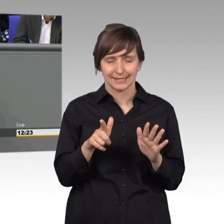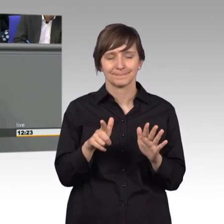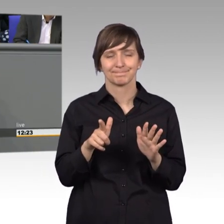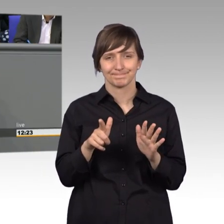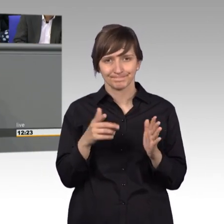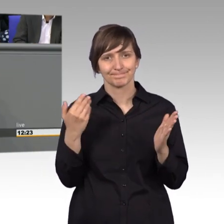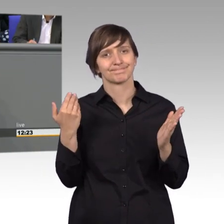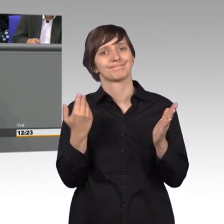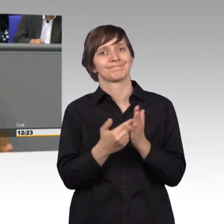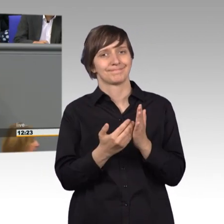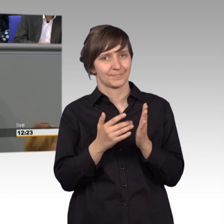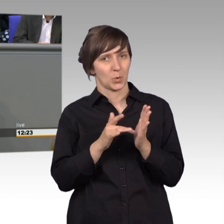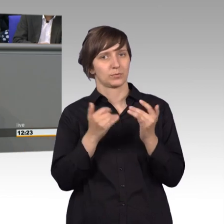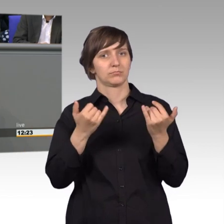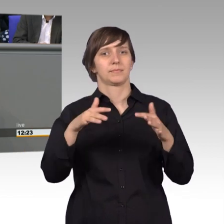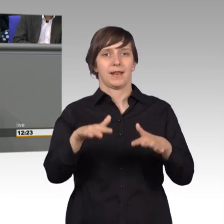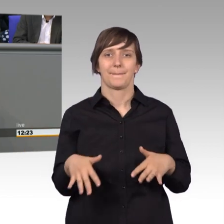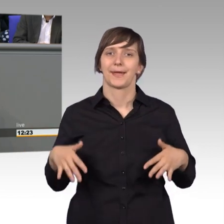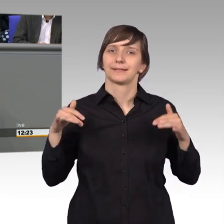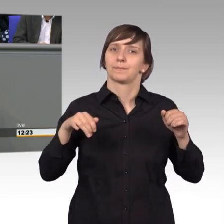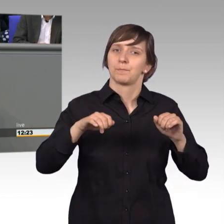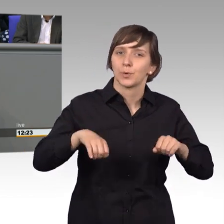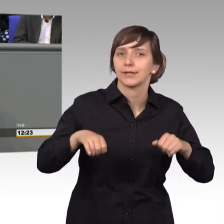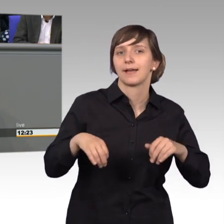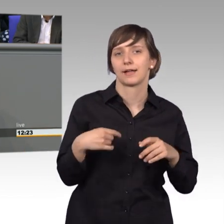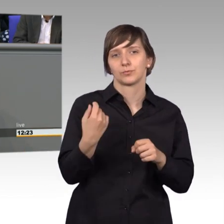natürlich im Parlament die Gelegenheit haben unsere Arbeit herauszustellen